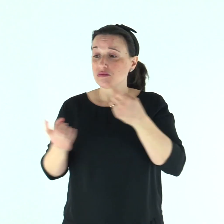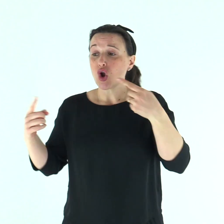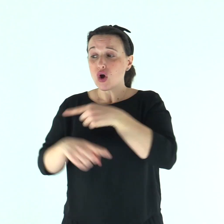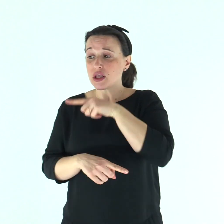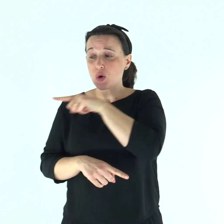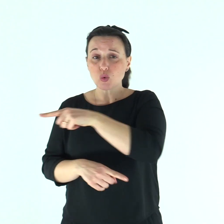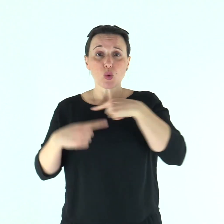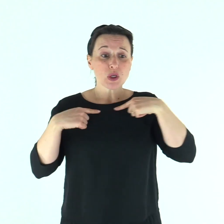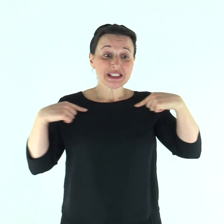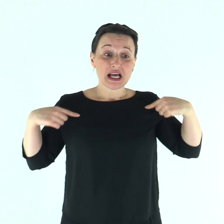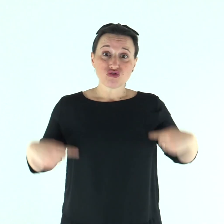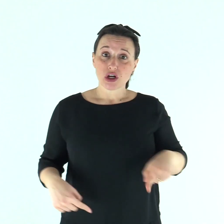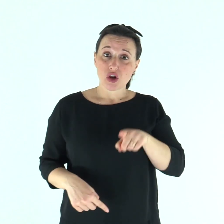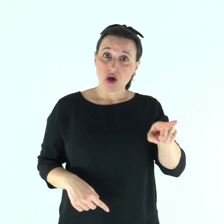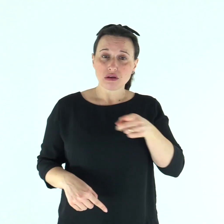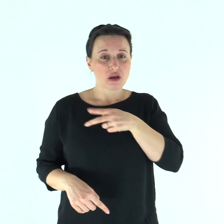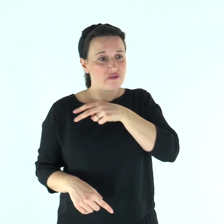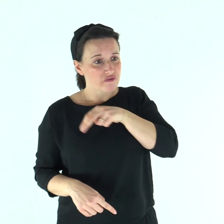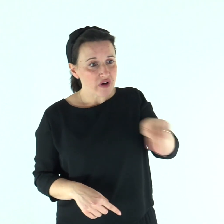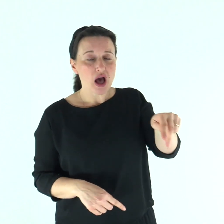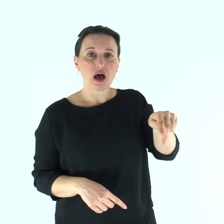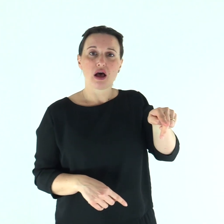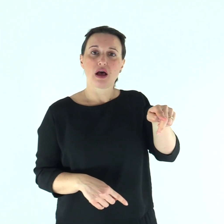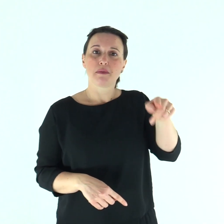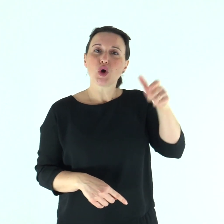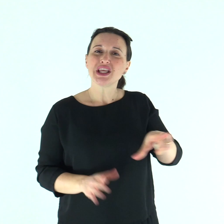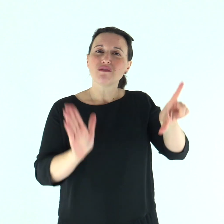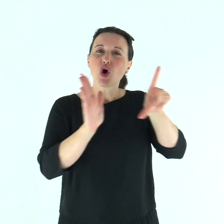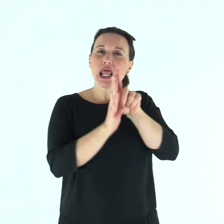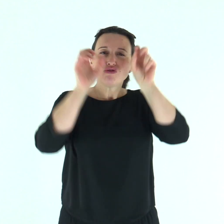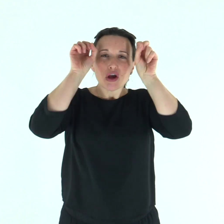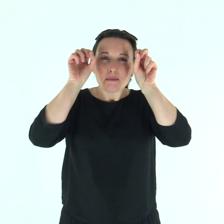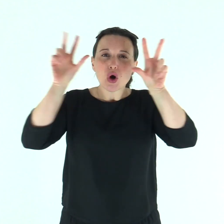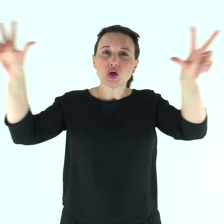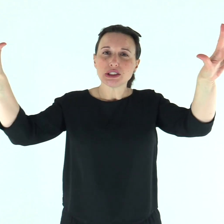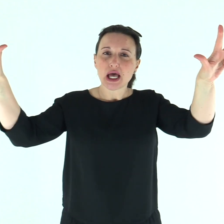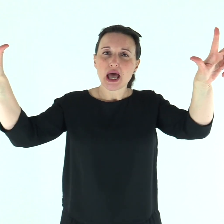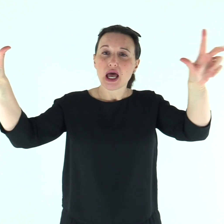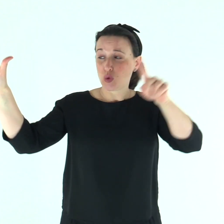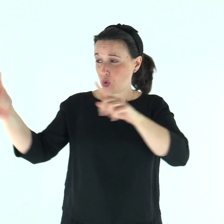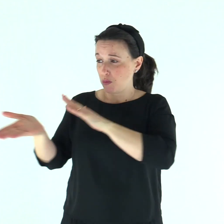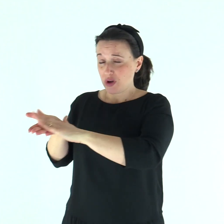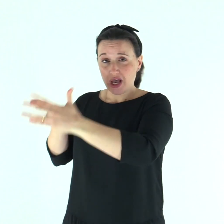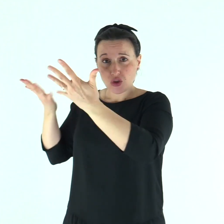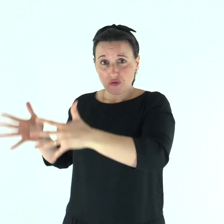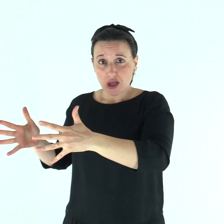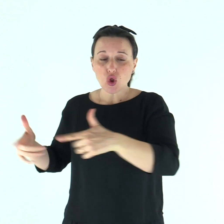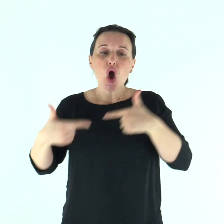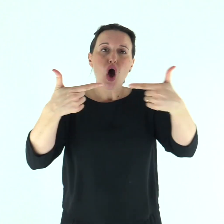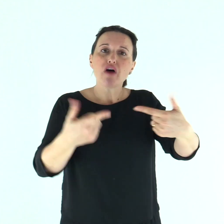va', invece, a mostrarti al sacerdote e offri per la tua purificazione quello che Mosè ha prescritto,